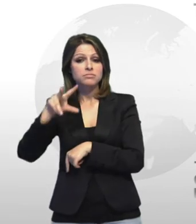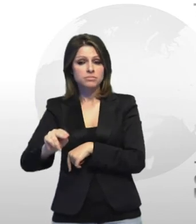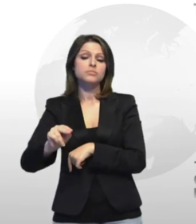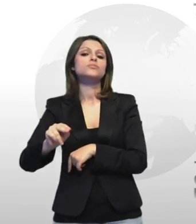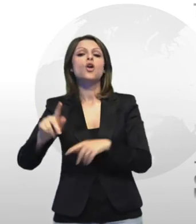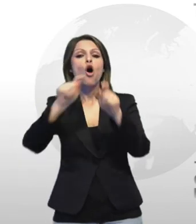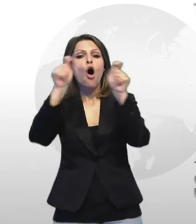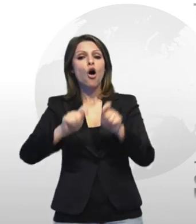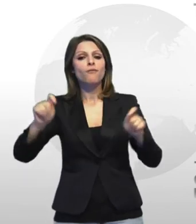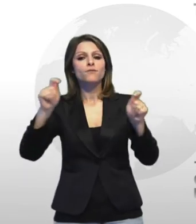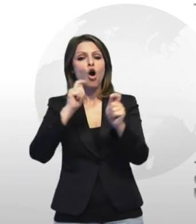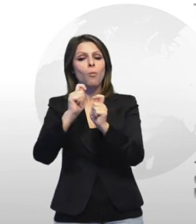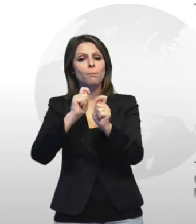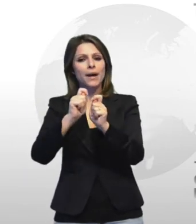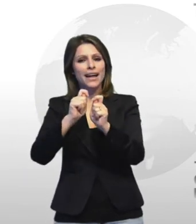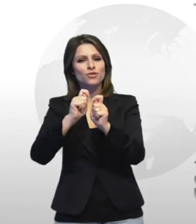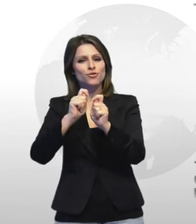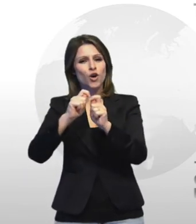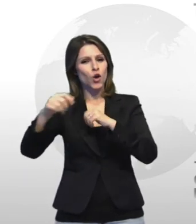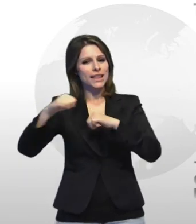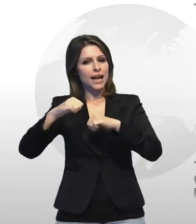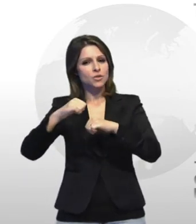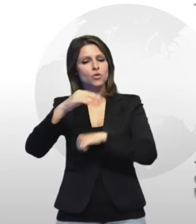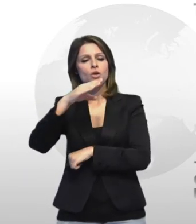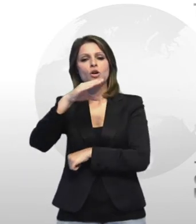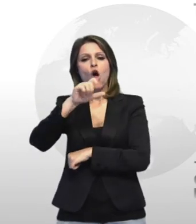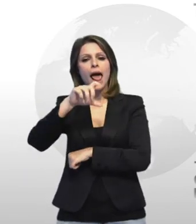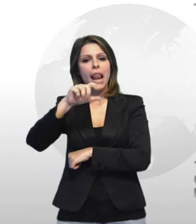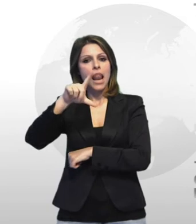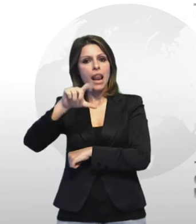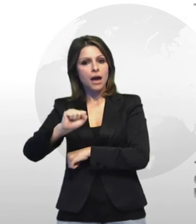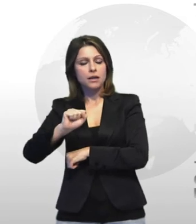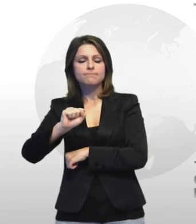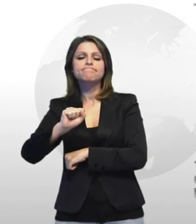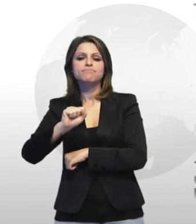confcommercio di taranto angelo colella nonostante gli sforzi dei commercianti